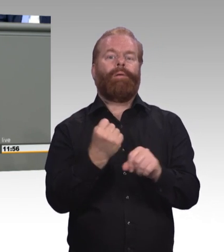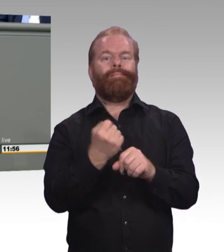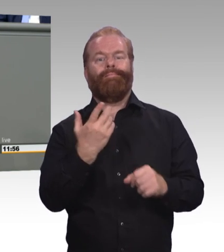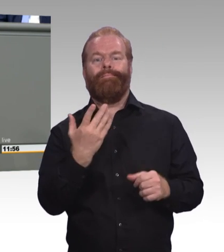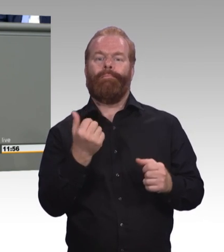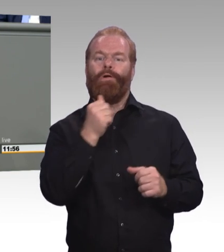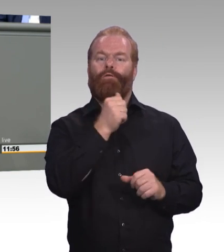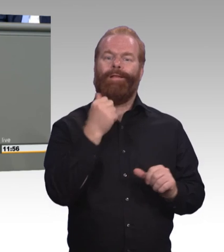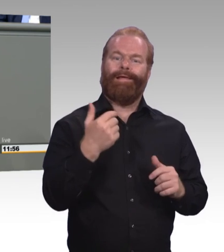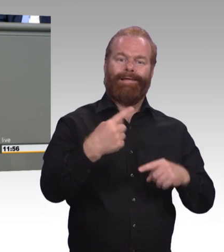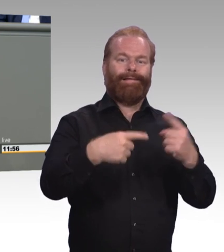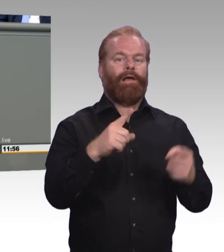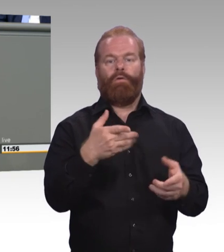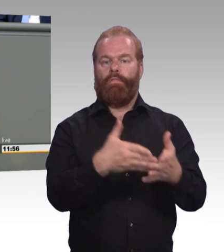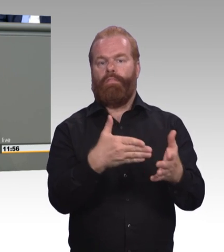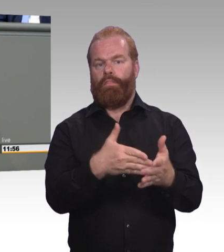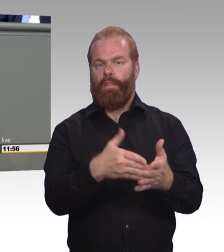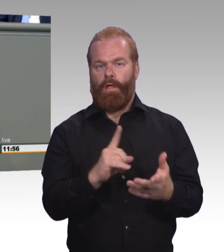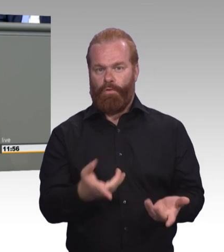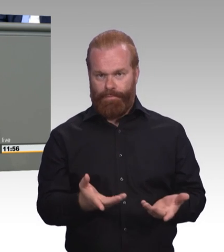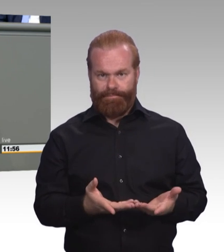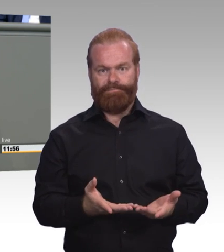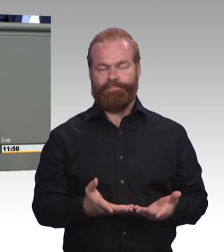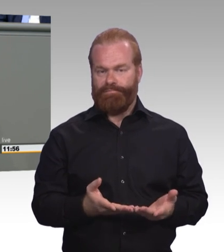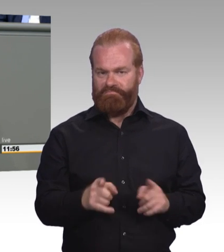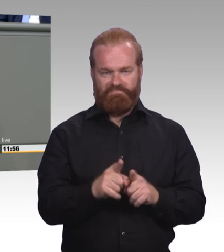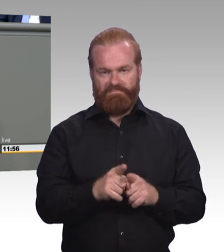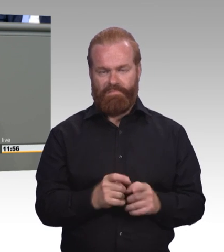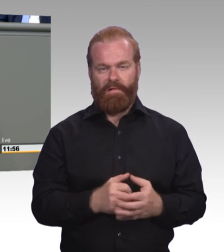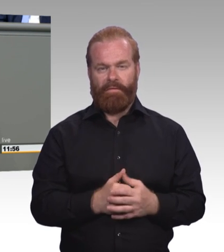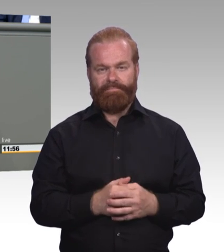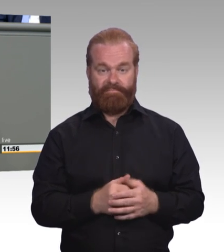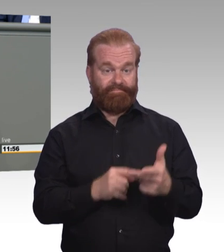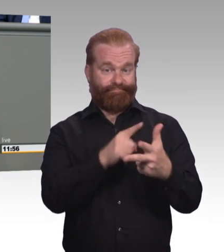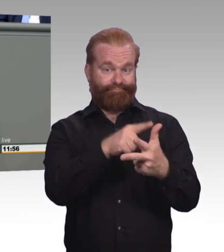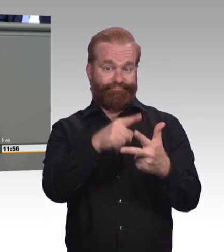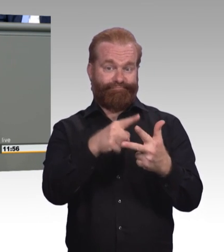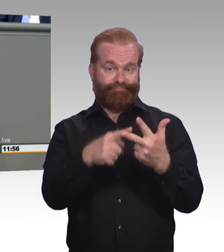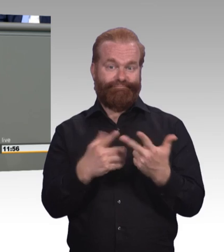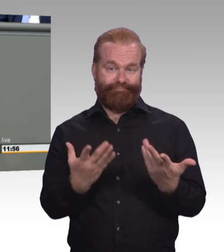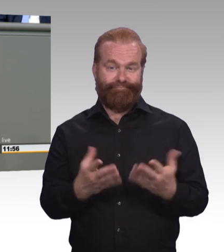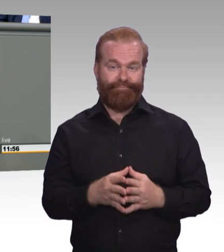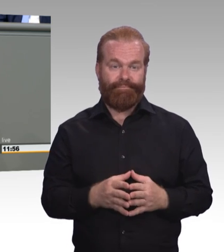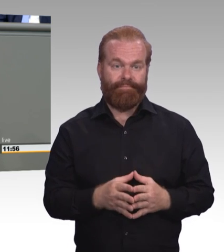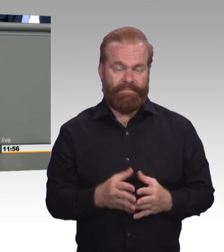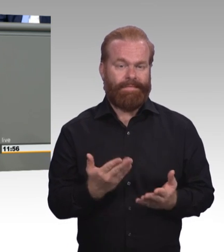Wo liegt das Problem? Ich finde, der Wurm steckt bereits im allgemeinbildenden Schulsystem, nämlich dort,